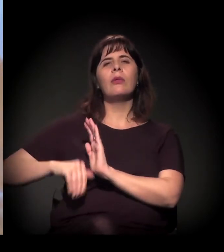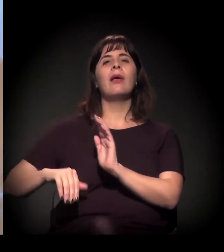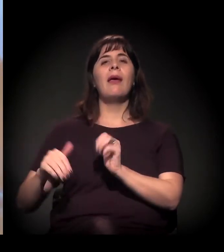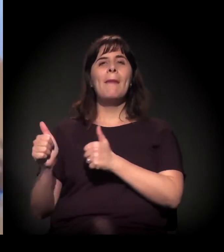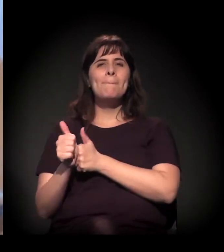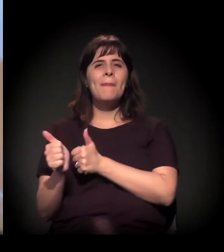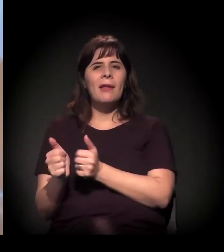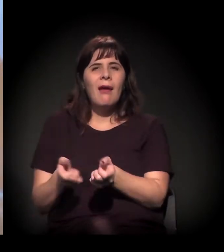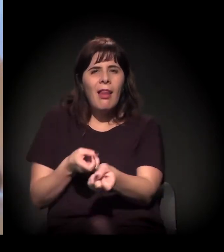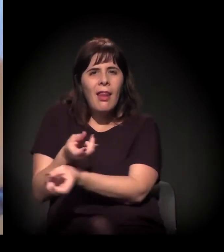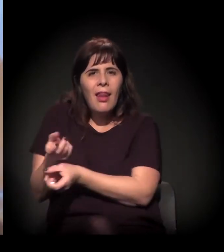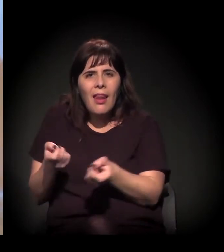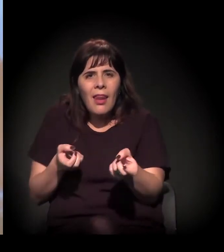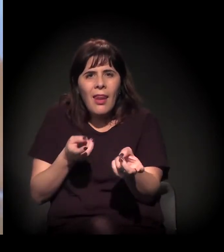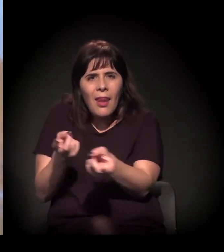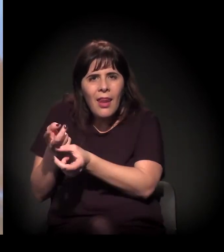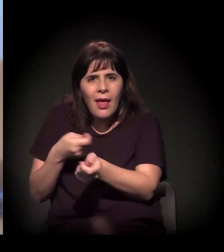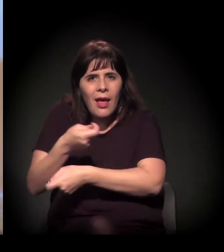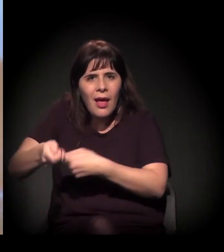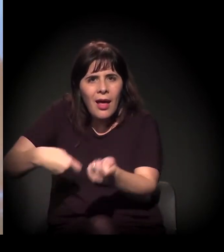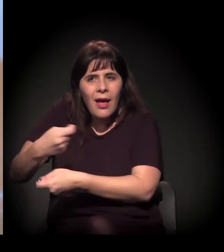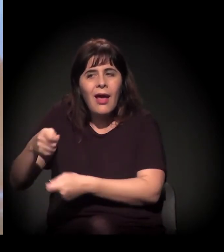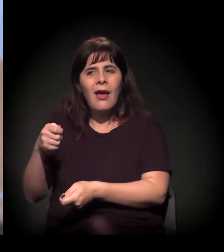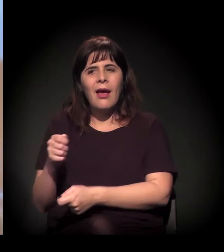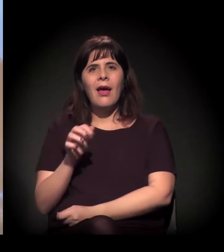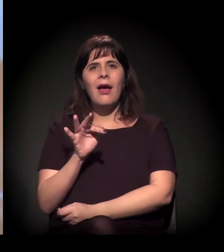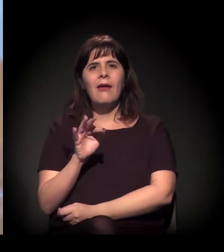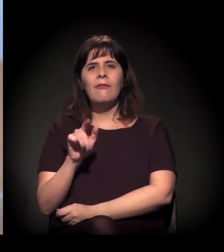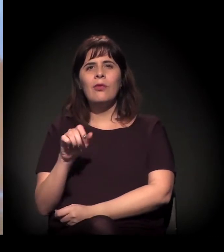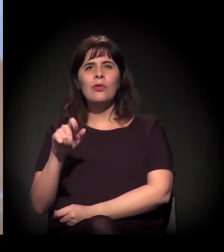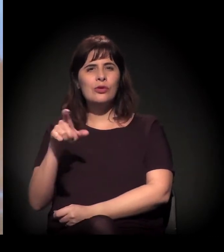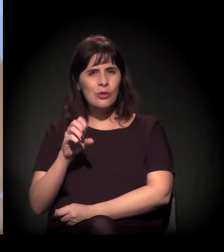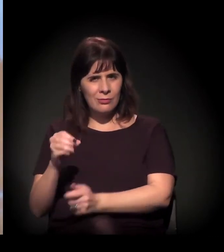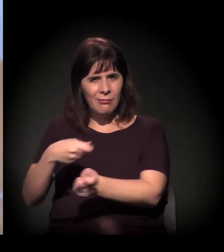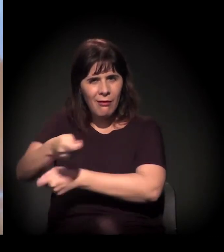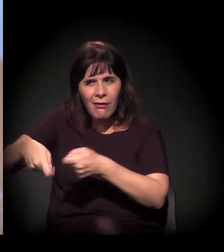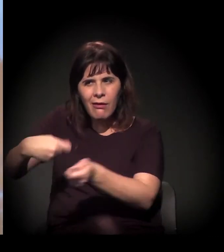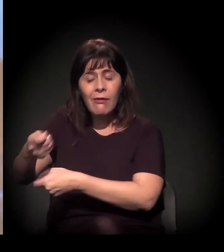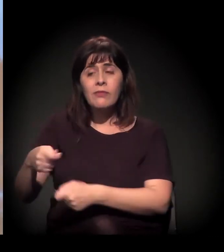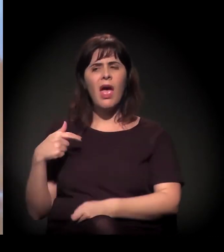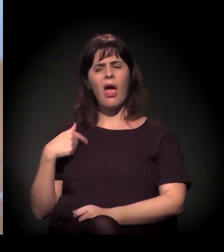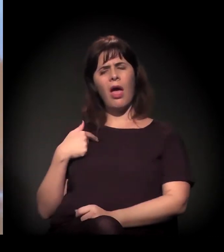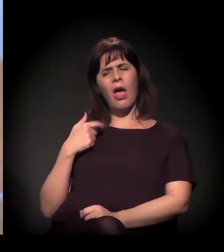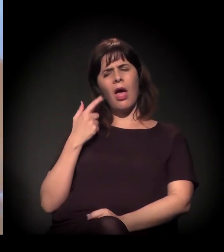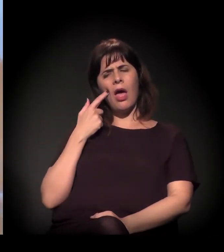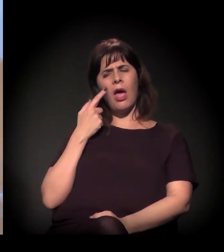então se dizia: "Ah, aqui é lugar de bandido, aqui é lugar de bandido". Para você ir criando essa narrativa...